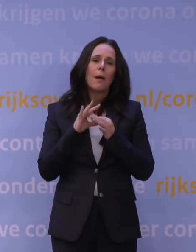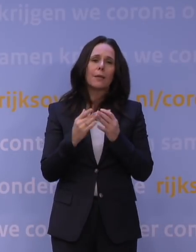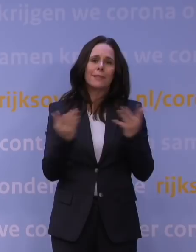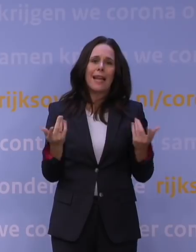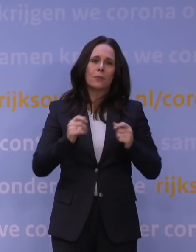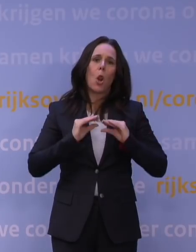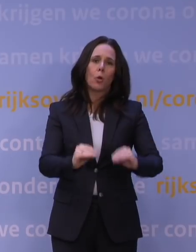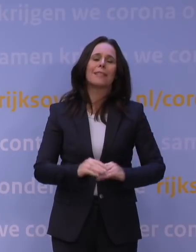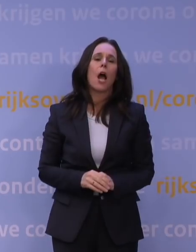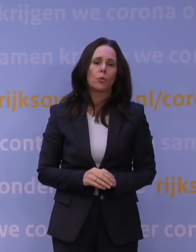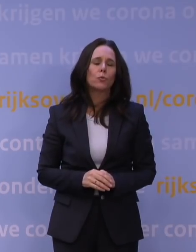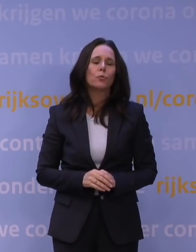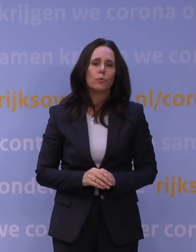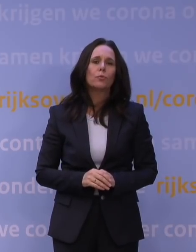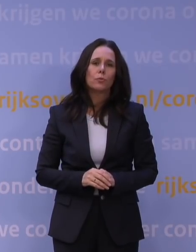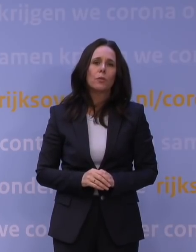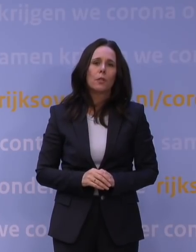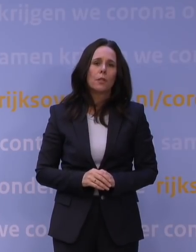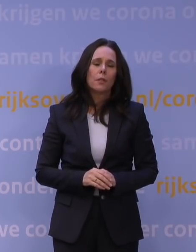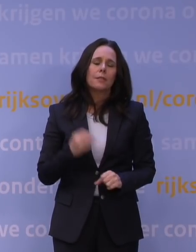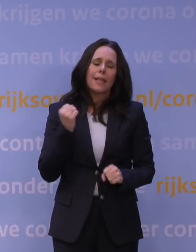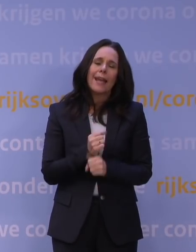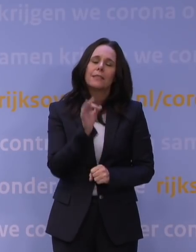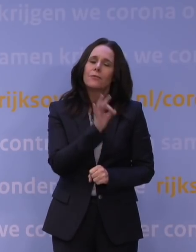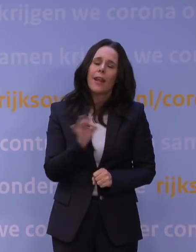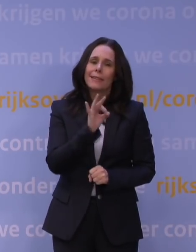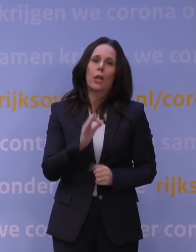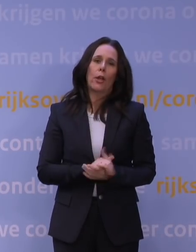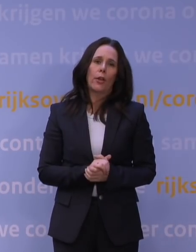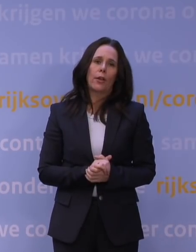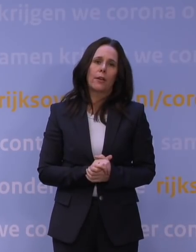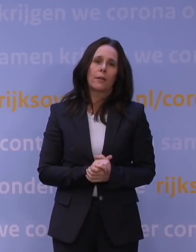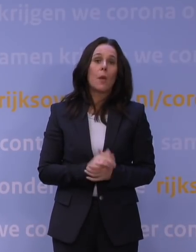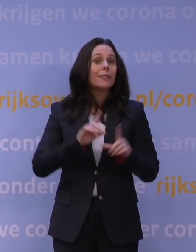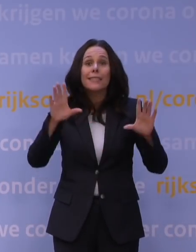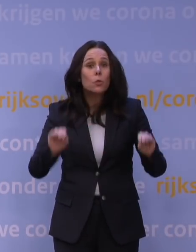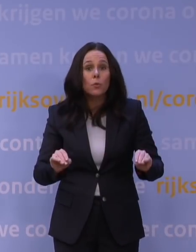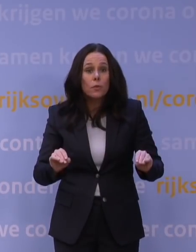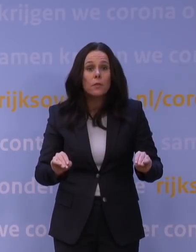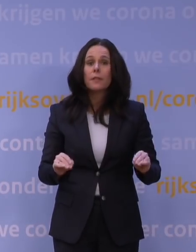Het is... De tranen springen je in de ogen. Het is echt verschrikkelijk. Maar als we het niet doen, dan nemen wij niet onze gezamenlijke,